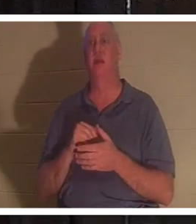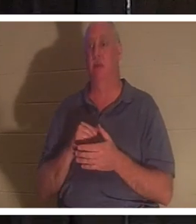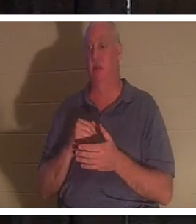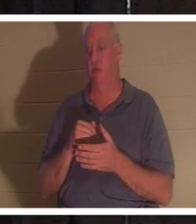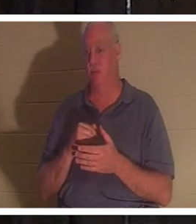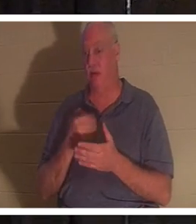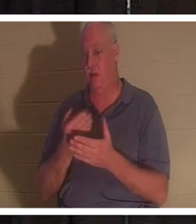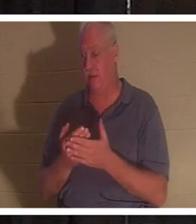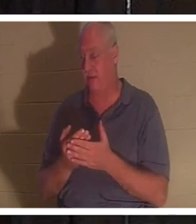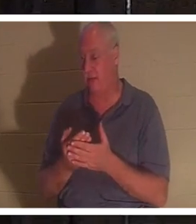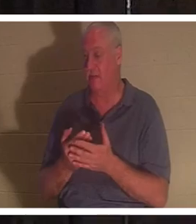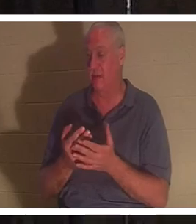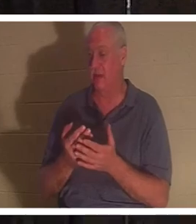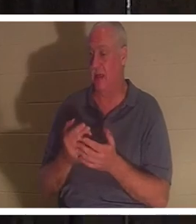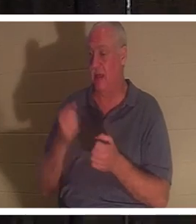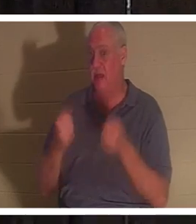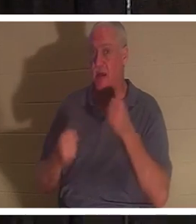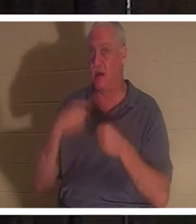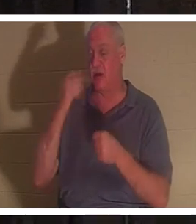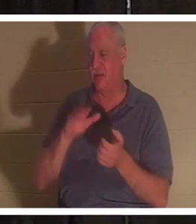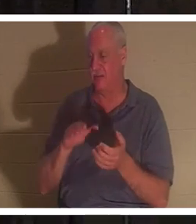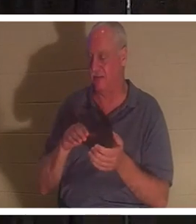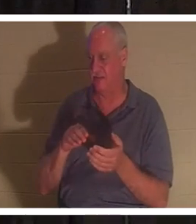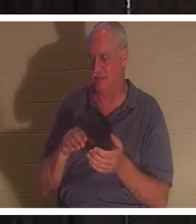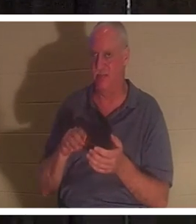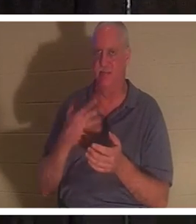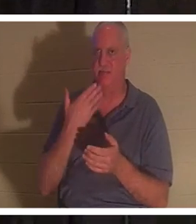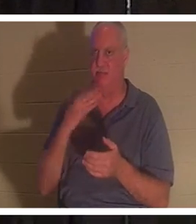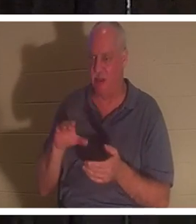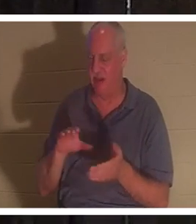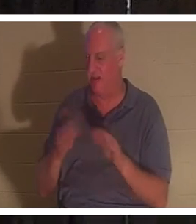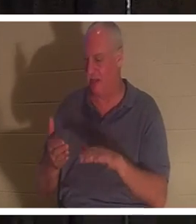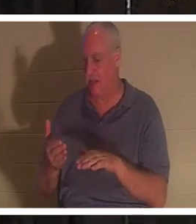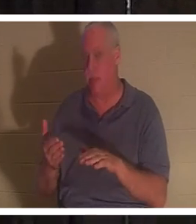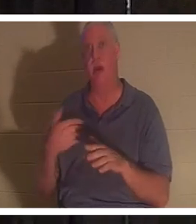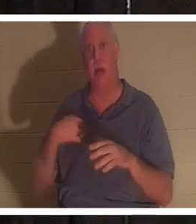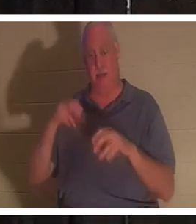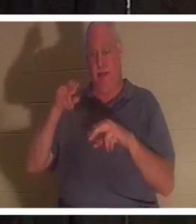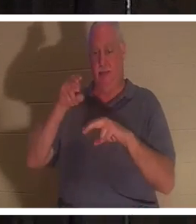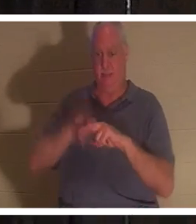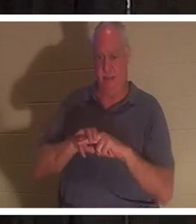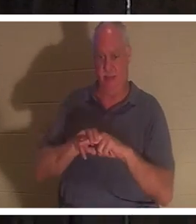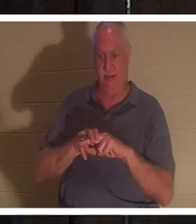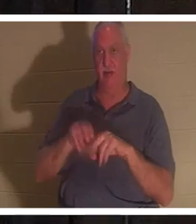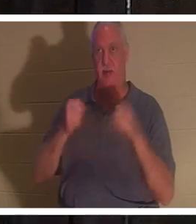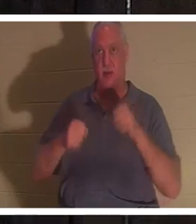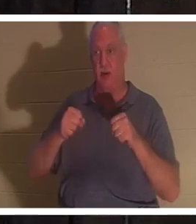ドアの釘のように死んでいるように見えます。私はその車に乗り、キーをオンにします。ペダルの後ろに足を置き、